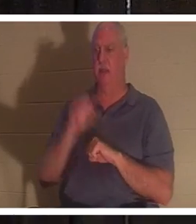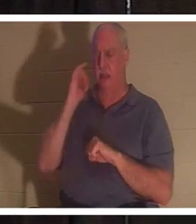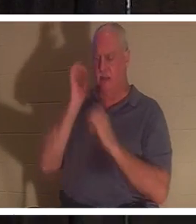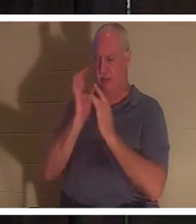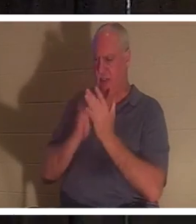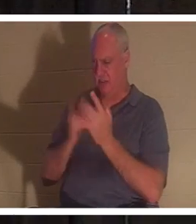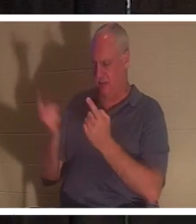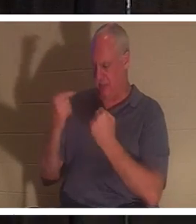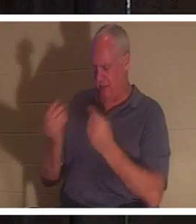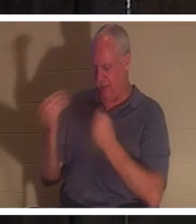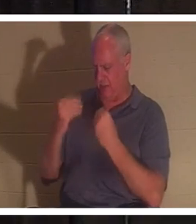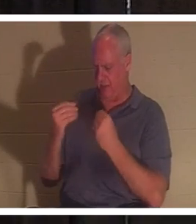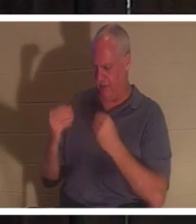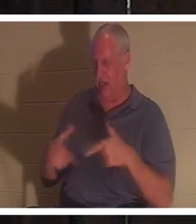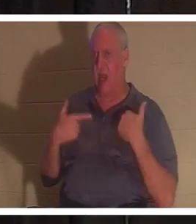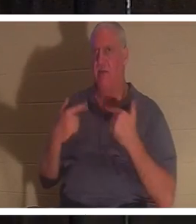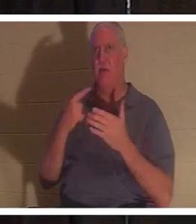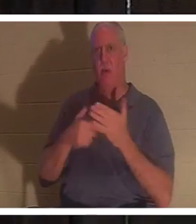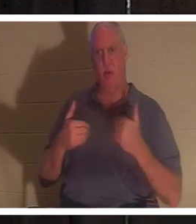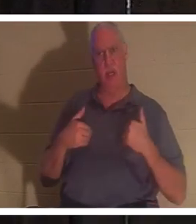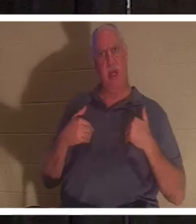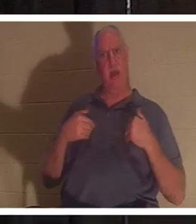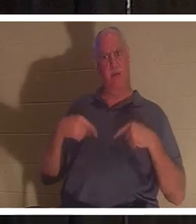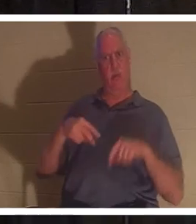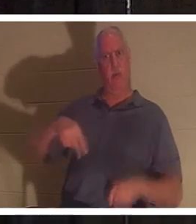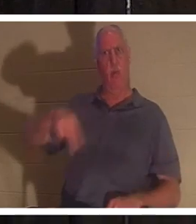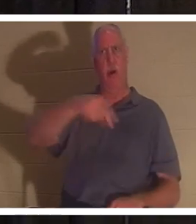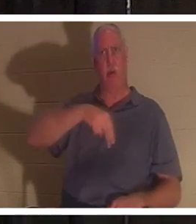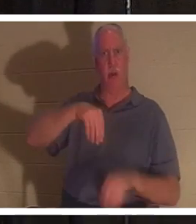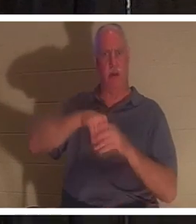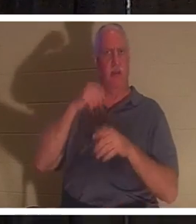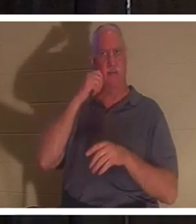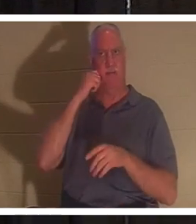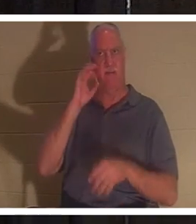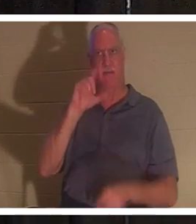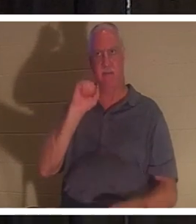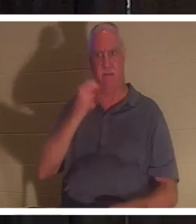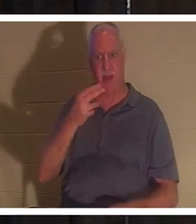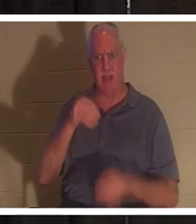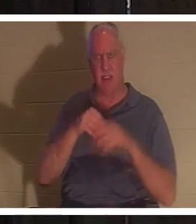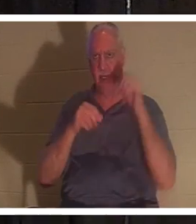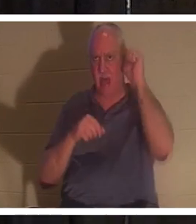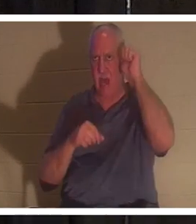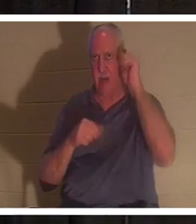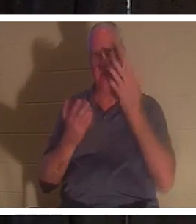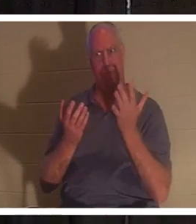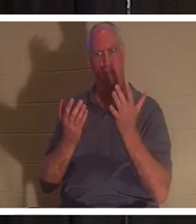, 우리가 아담 안에서 육신을 입고 돌아다니는 동안 우리는 무엇을 가졌습니까? 지금까지 내 말 이해 했어? 그는